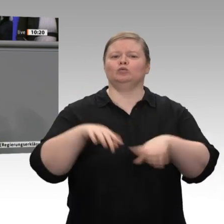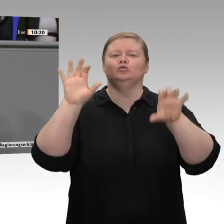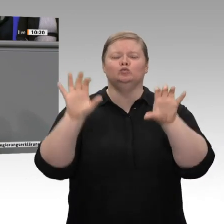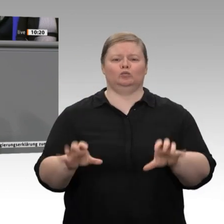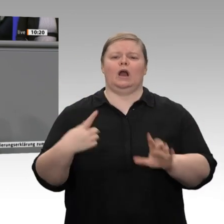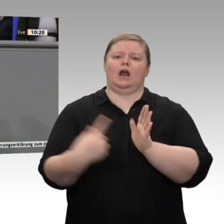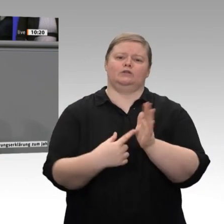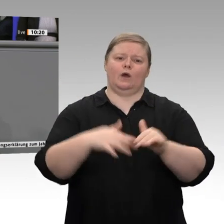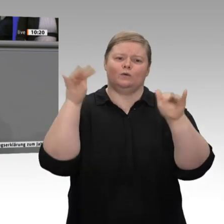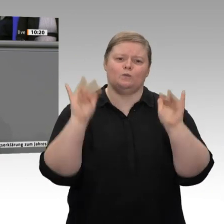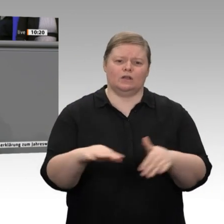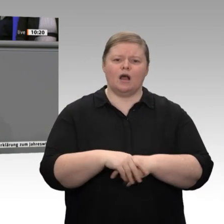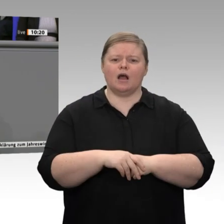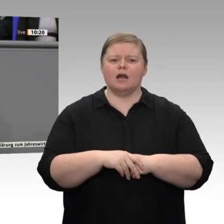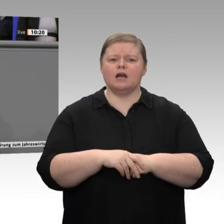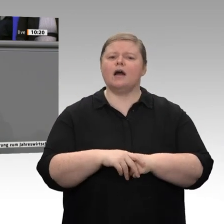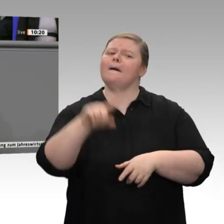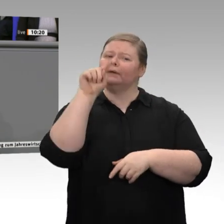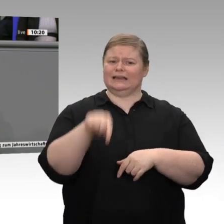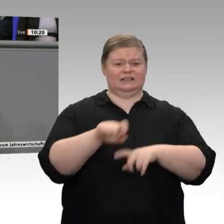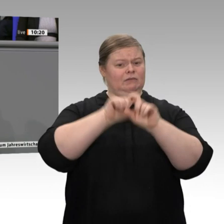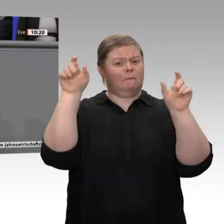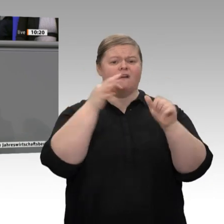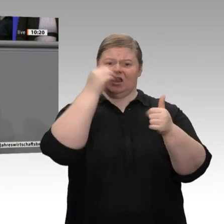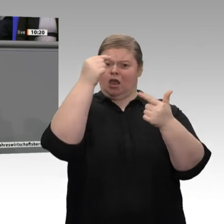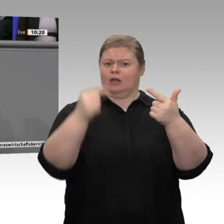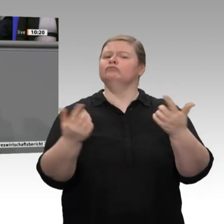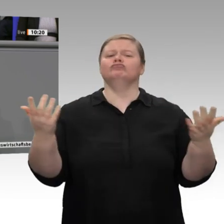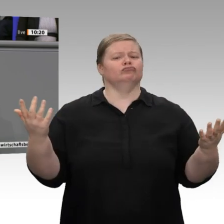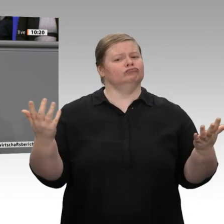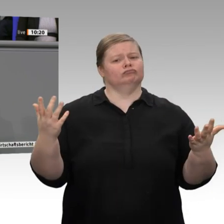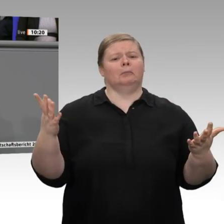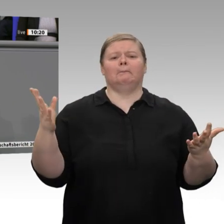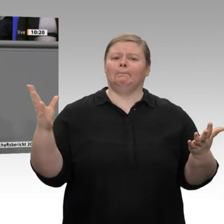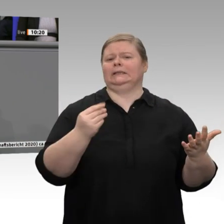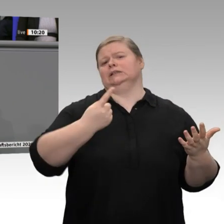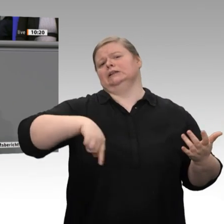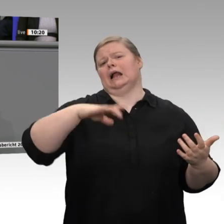muss nach der Diskussion auch klar sein. Anlässlich der aktuellen Diskussion und